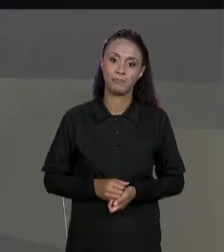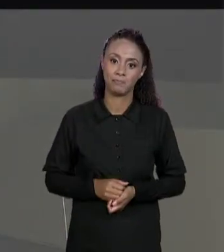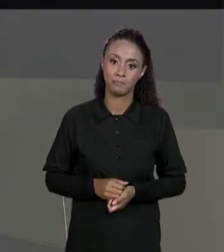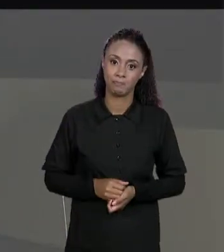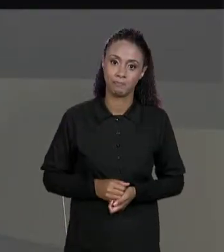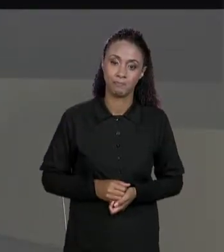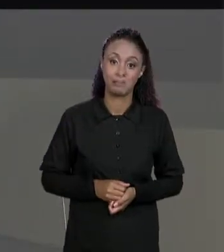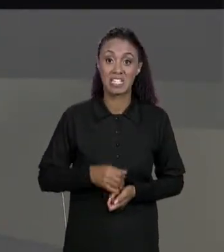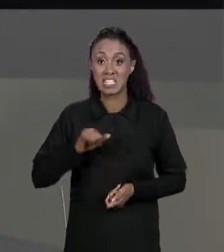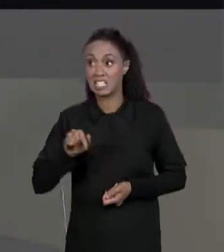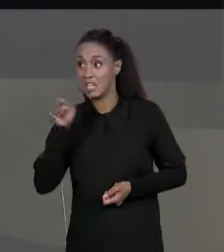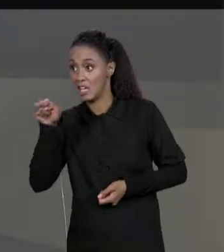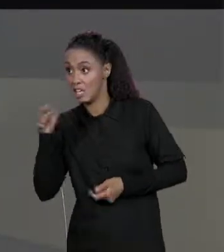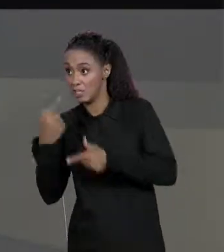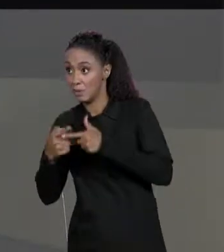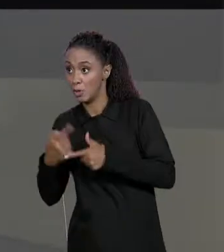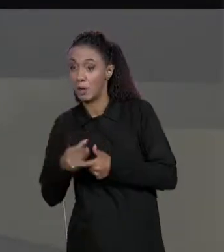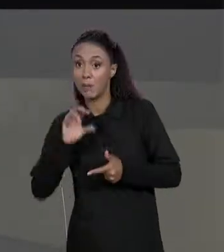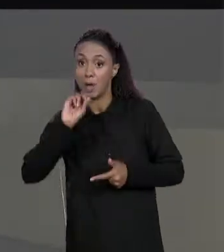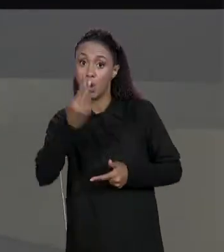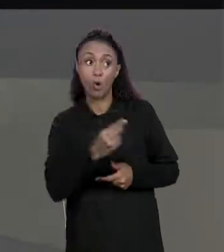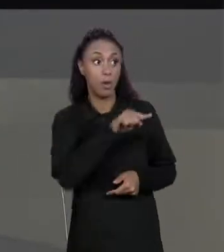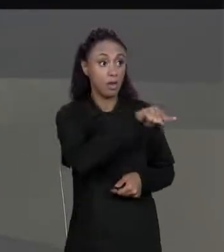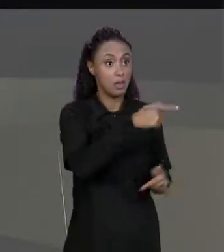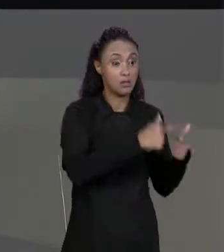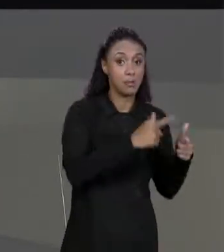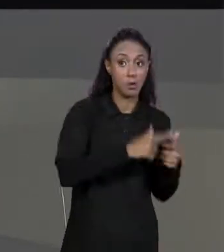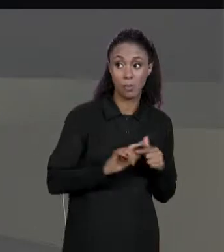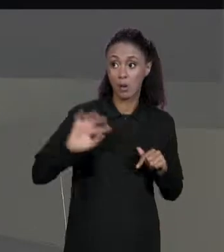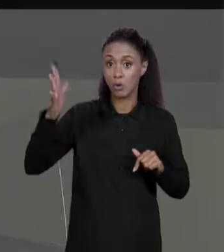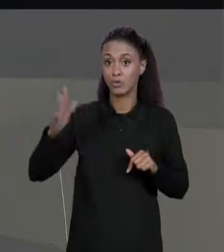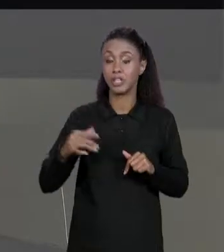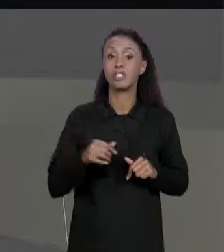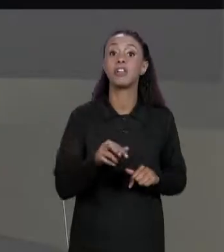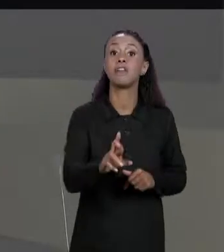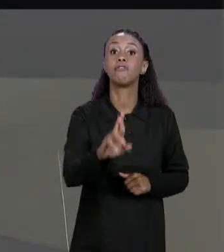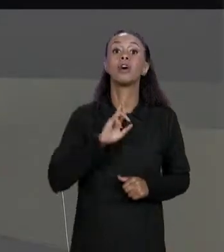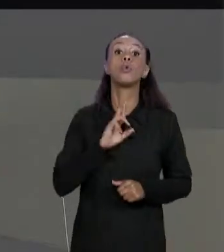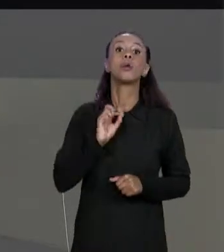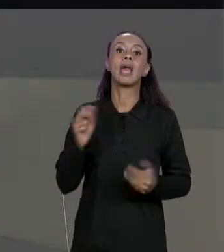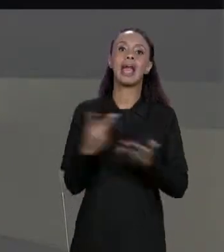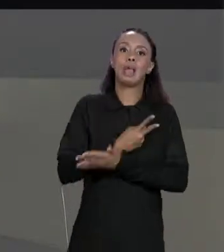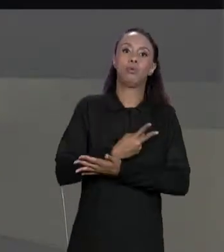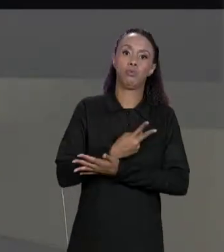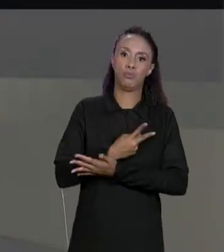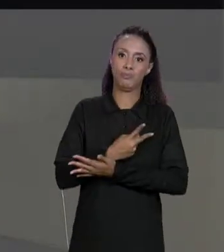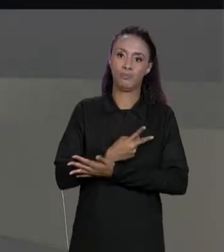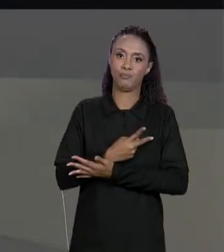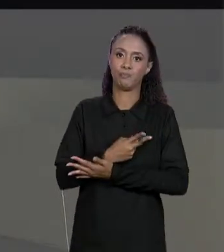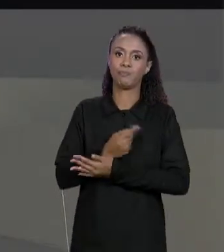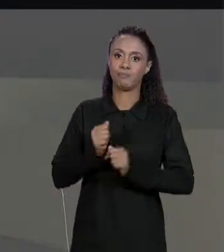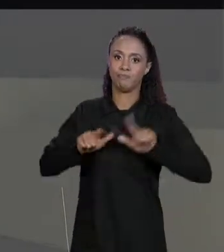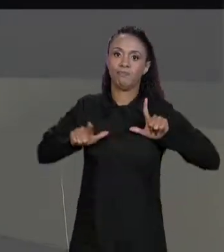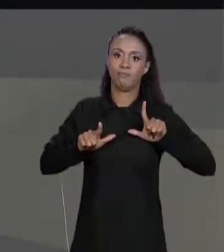ACONTECER EU VOU RETORNAR A UM ERRO, NÃO VOU RETORNAR UMA MATRIZ RESULTANTE, SÓ QUE O NOSSO MÉTODO ELES RETORNAM UMA